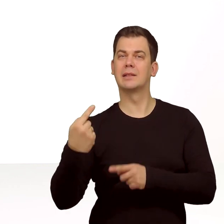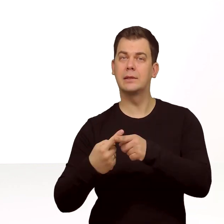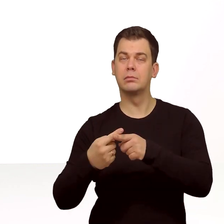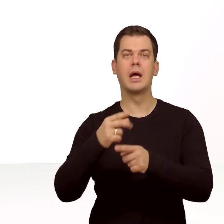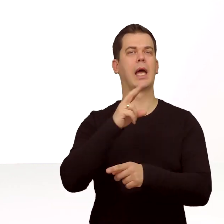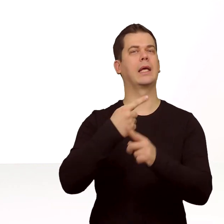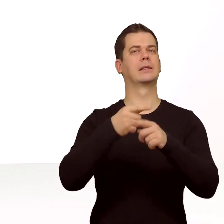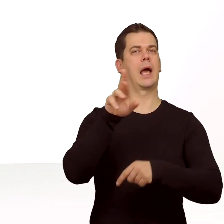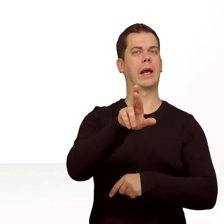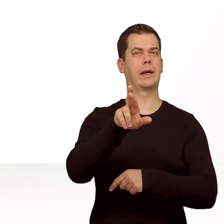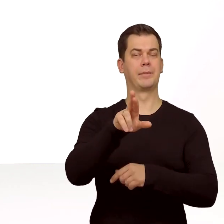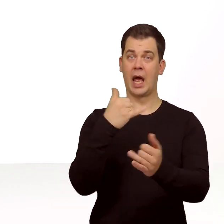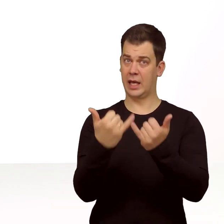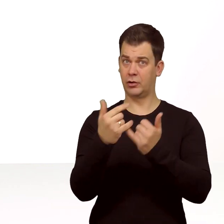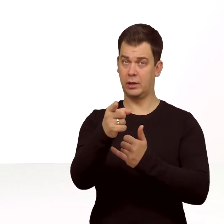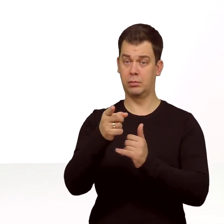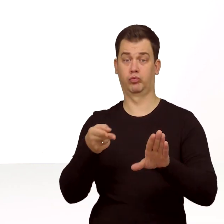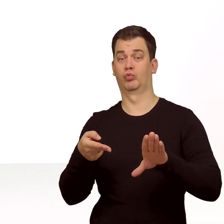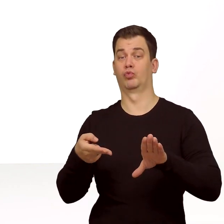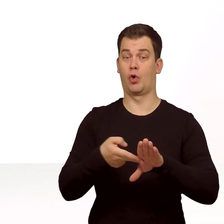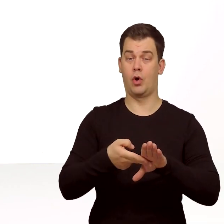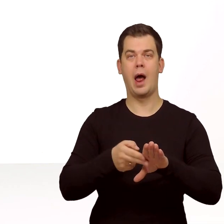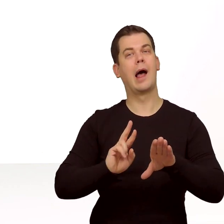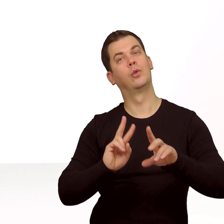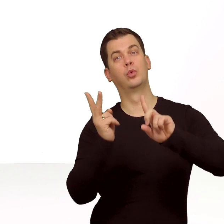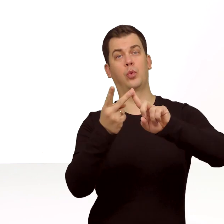Dodatkowo jeśli włożysz do tego telefonu drugą zwykłą kartę SIM,